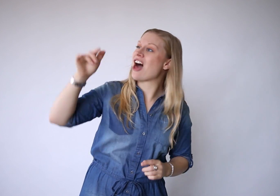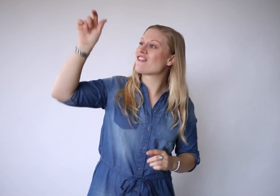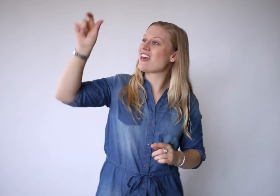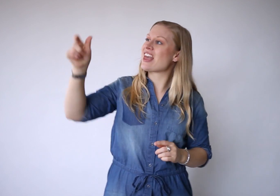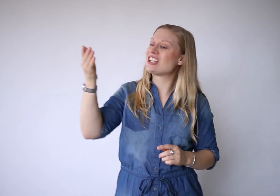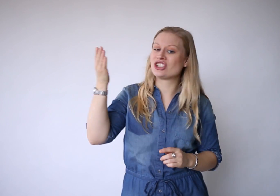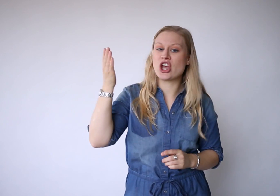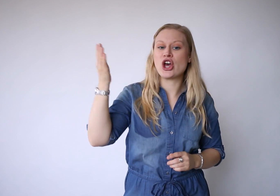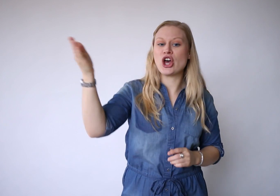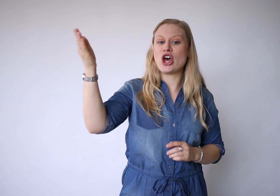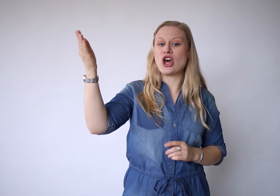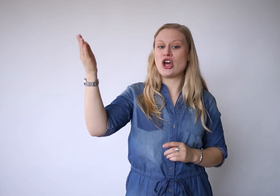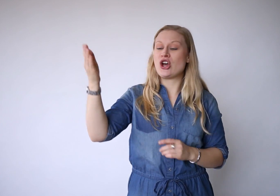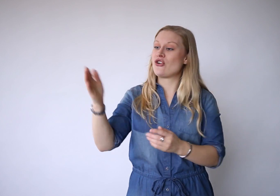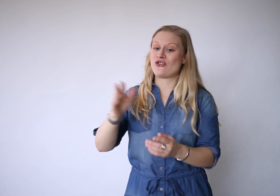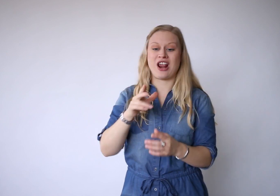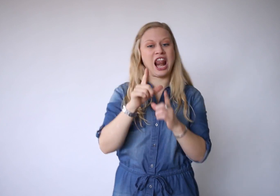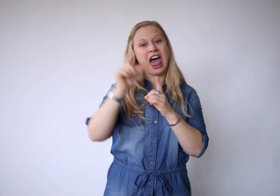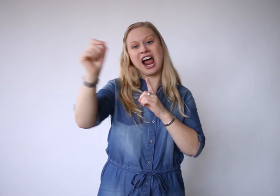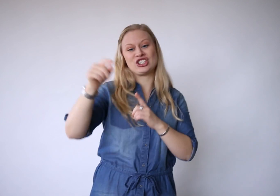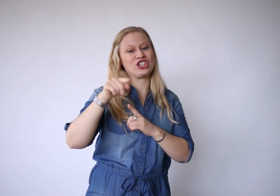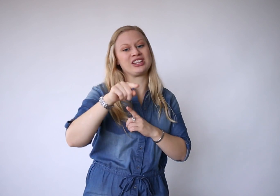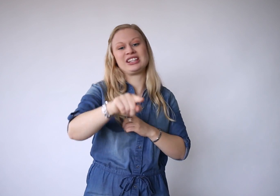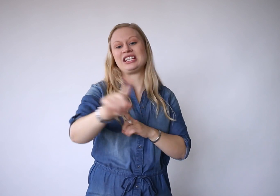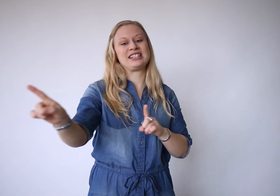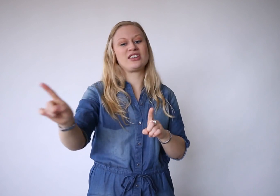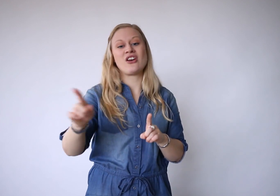De Aanwezige verlaat je niet,